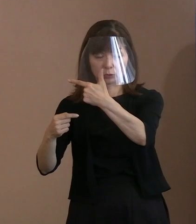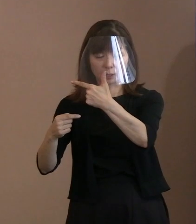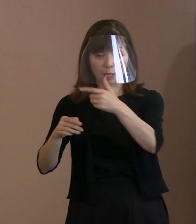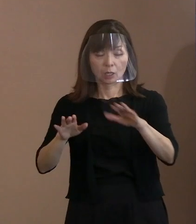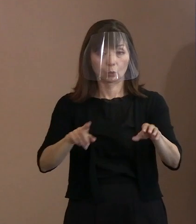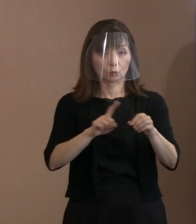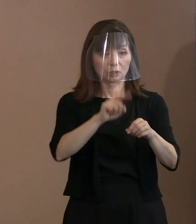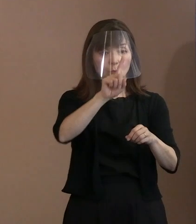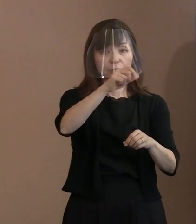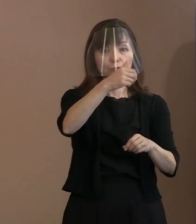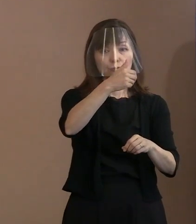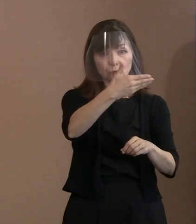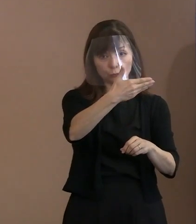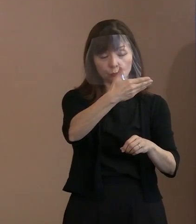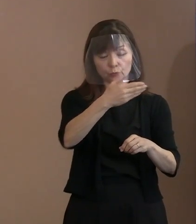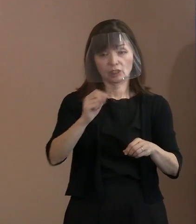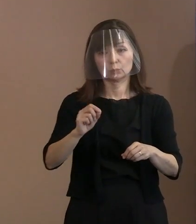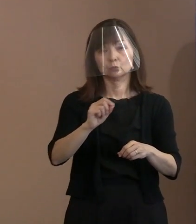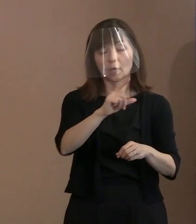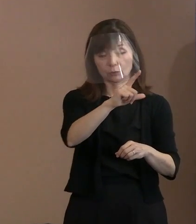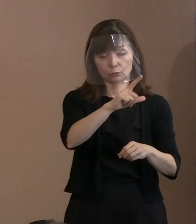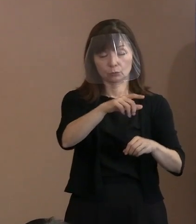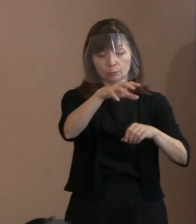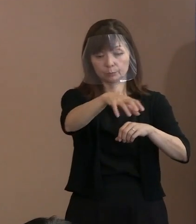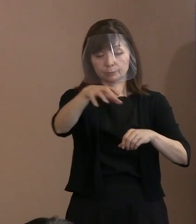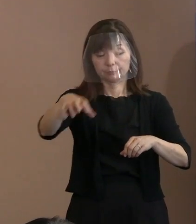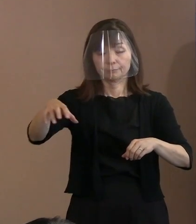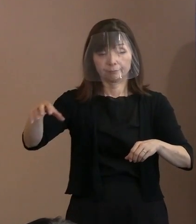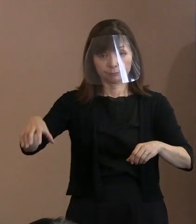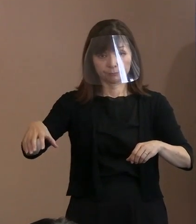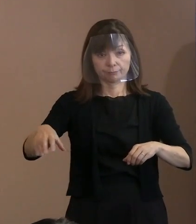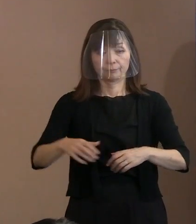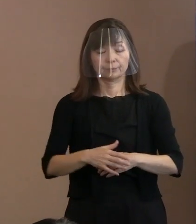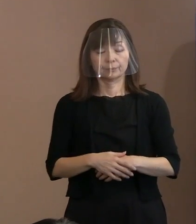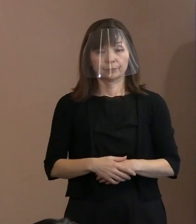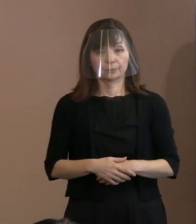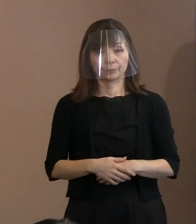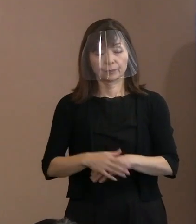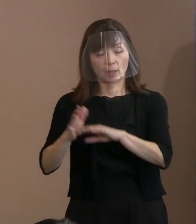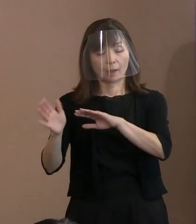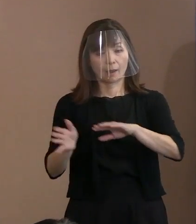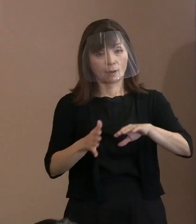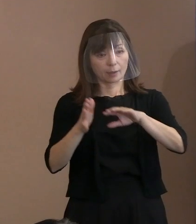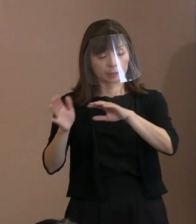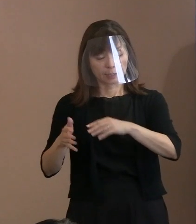もっと風通しを よくするということをやりますし､